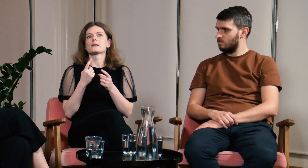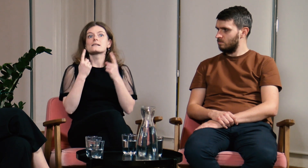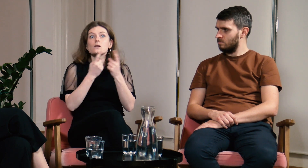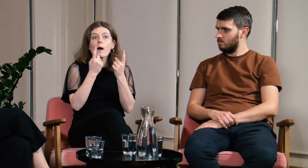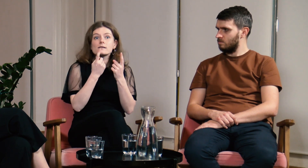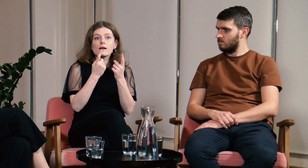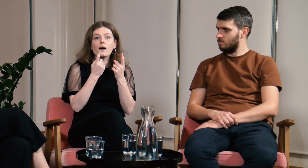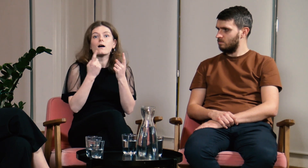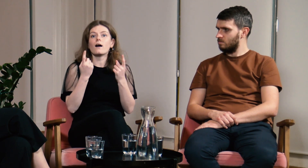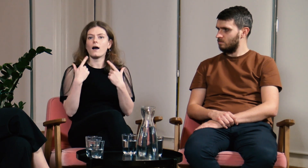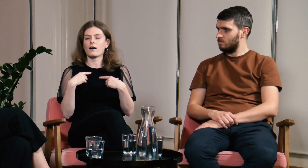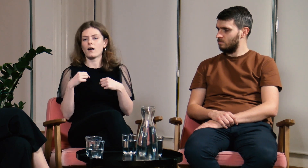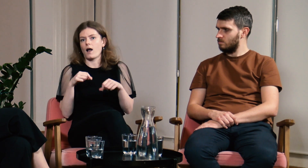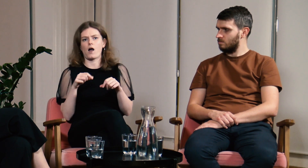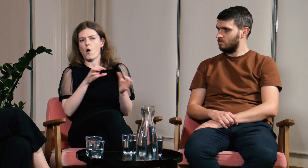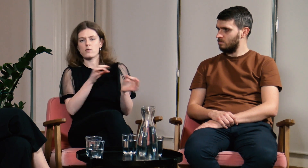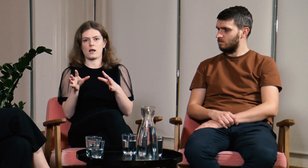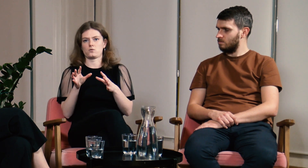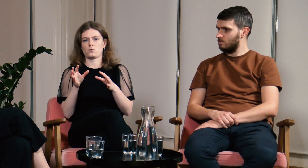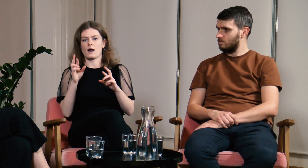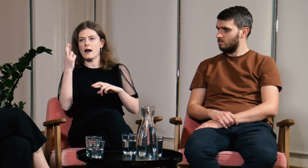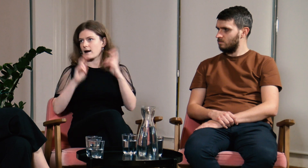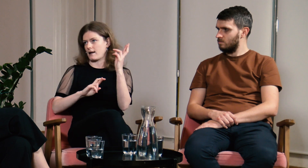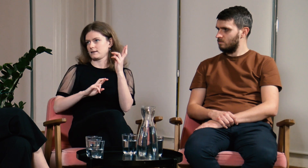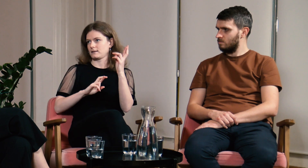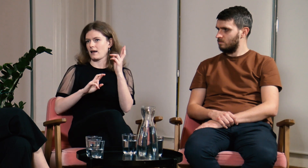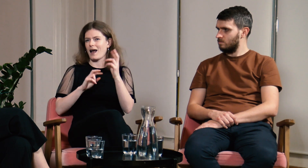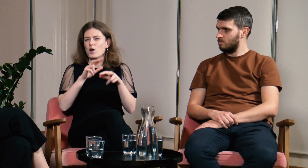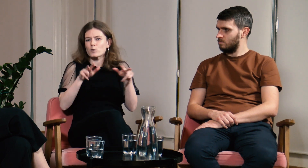W zależności od sytuacji od razu reagowali i dostosowali się do mnie.